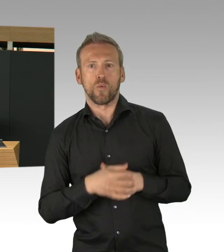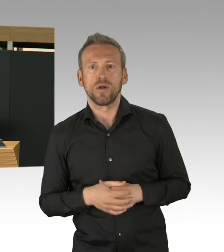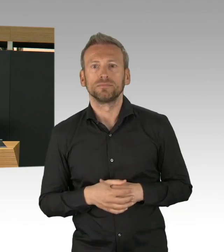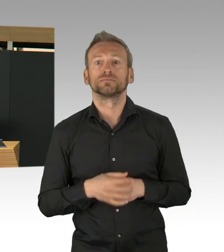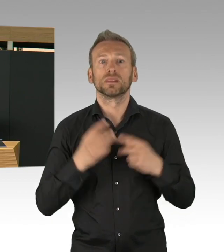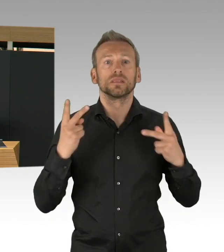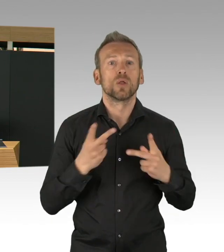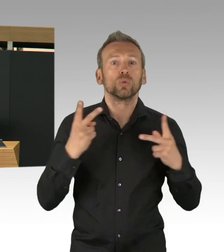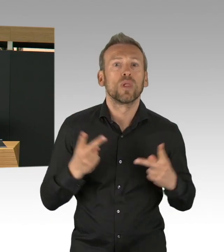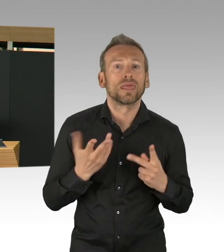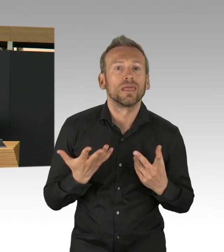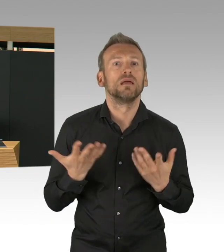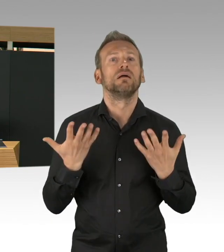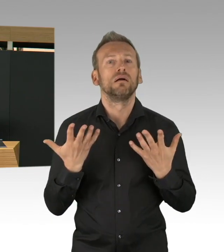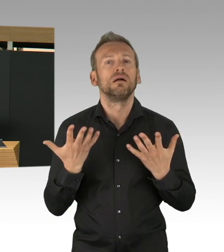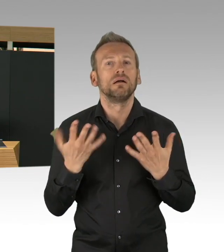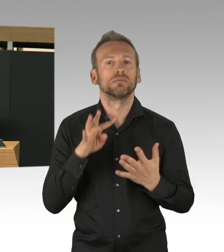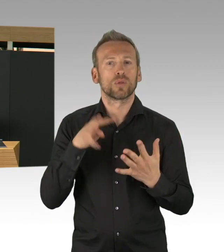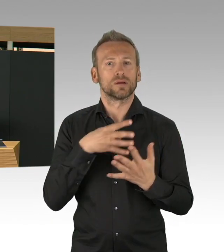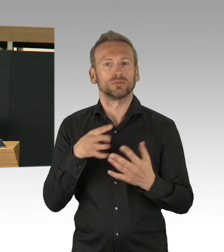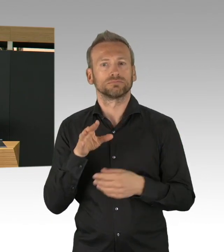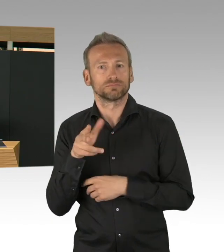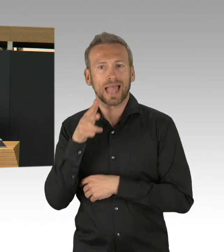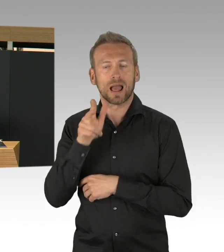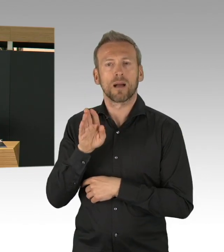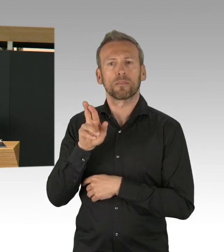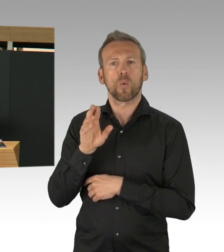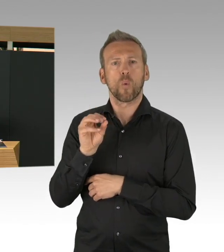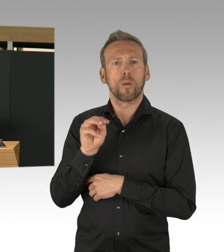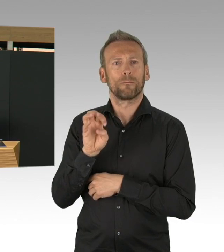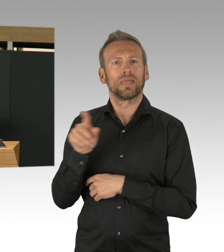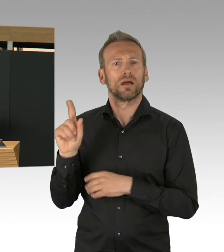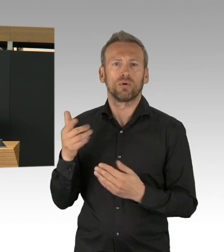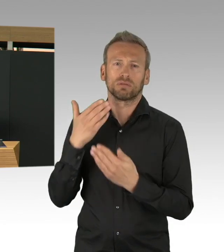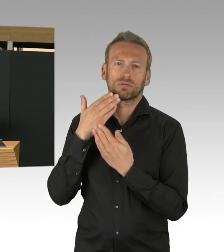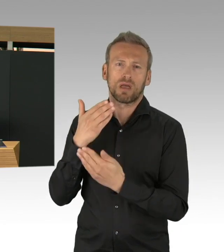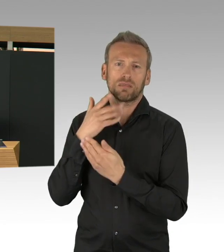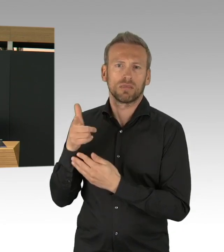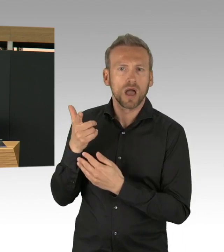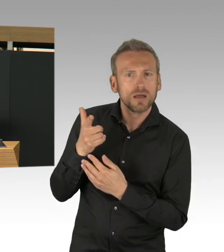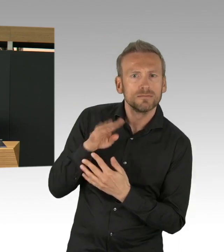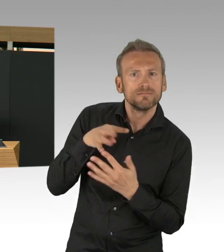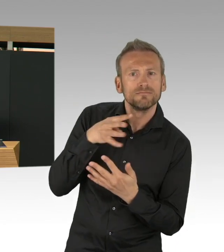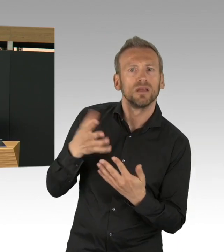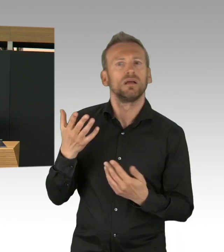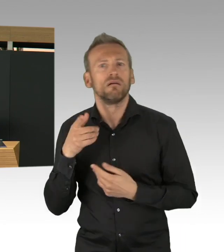Und die haben alle zugepackt und das ist wirklich Wahnsinn mit wie viel Engagement Firmenplaner, Handwerker,